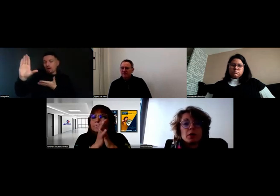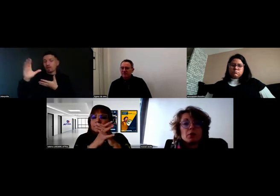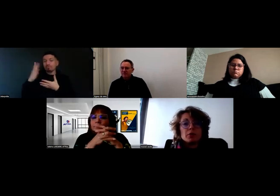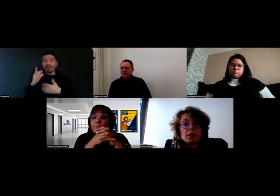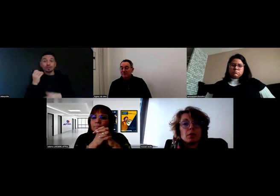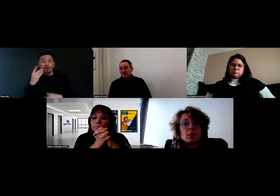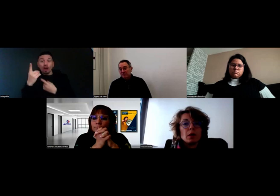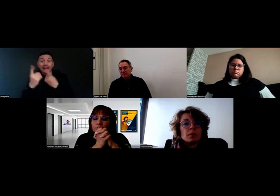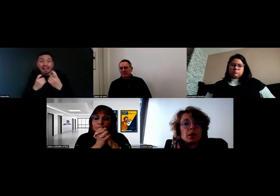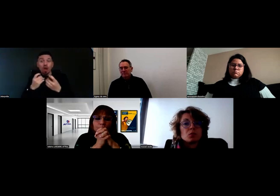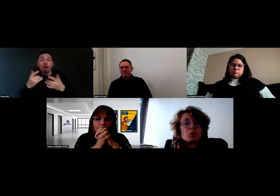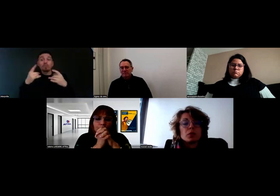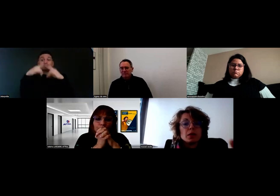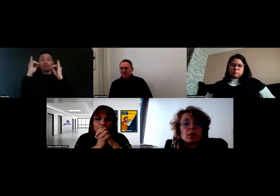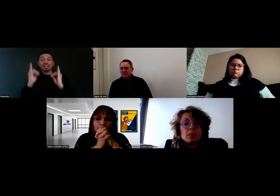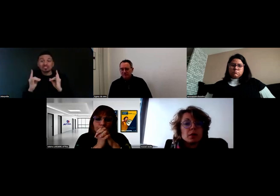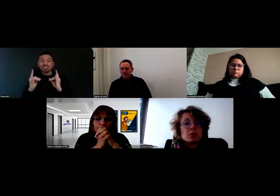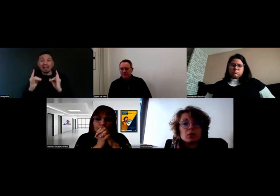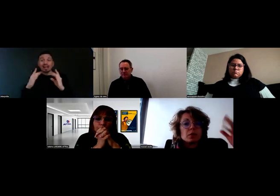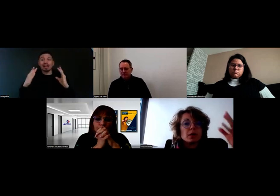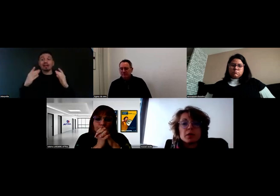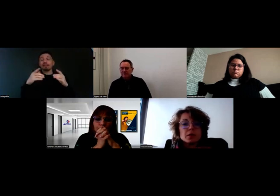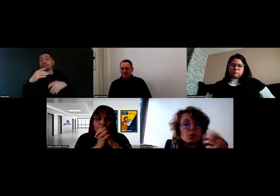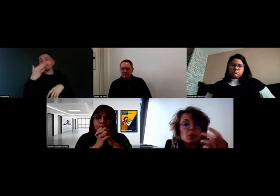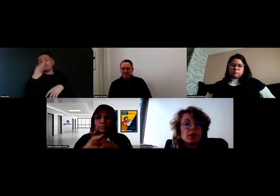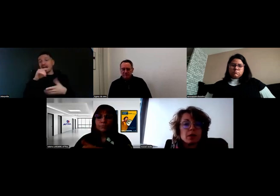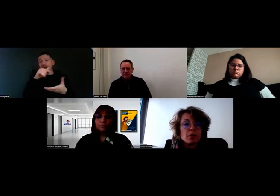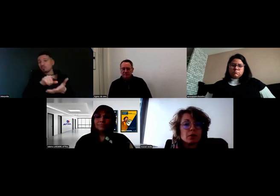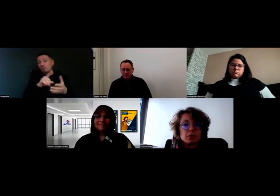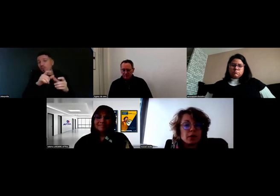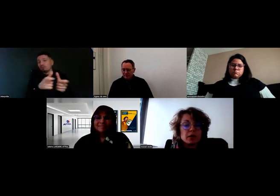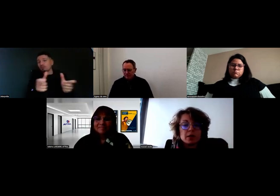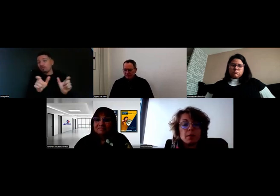il le fait sur Poitiers, Place de Notre-Dame, Place des Couronneries, etc.